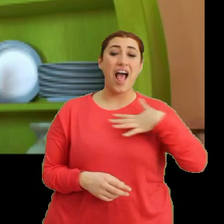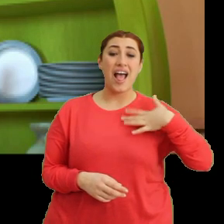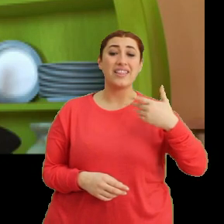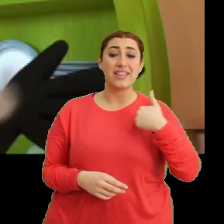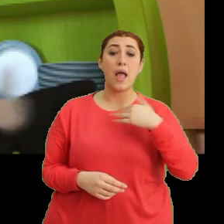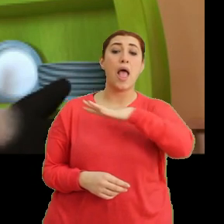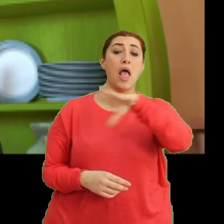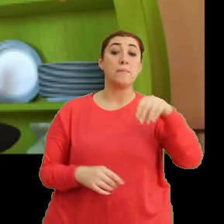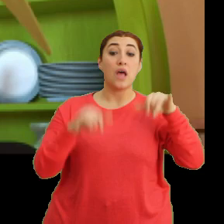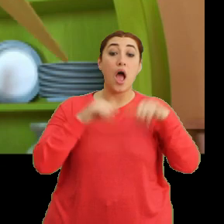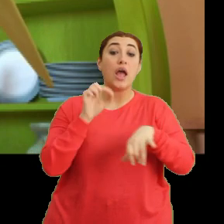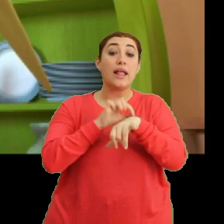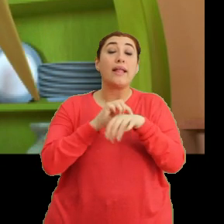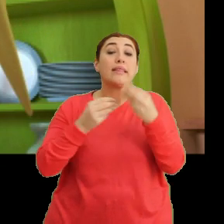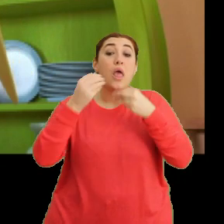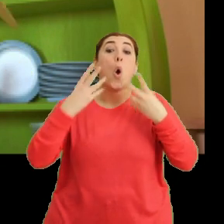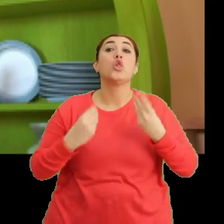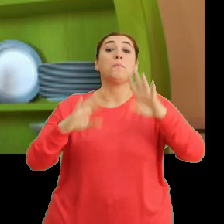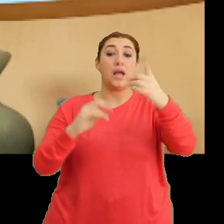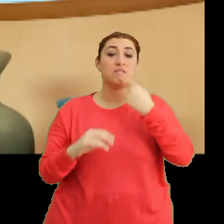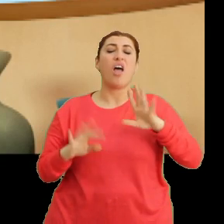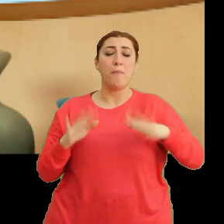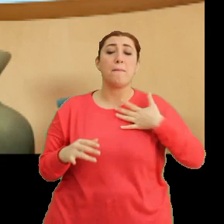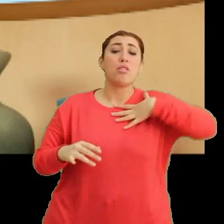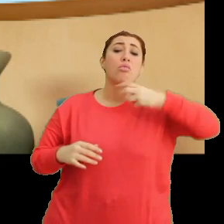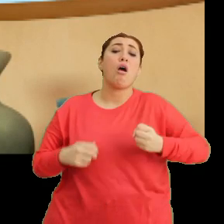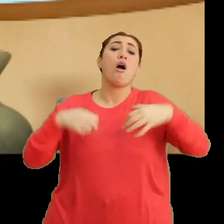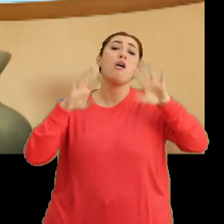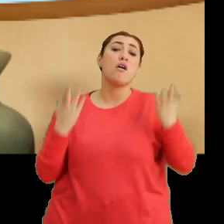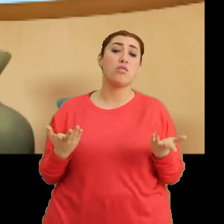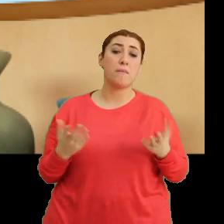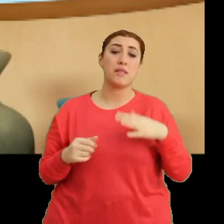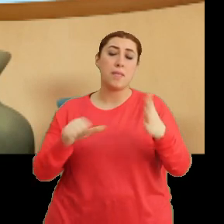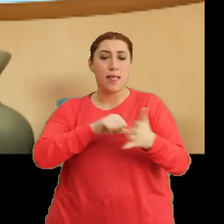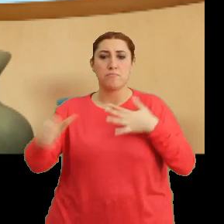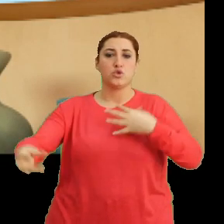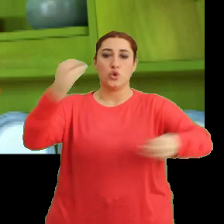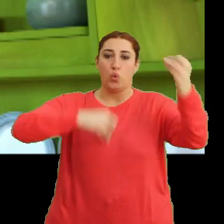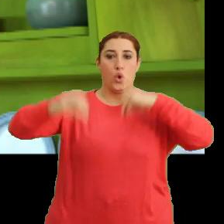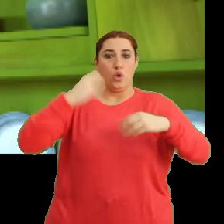...hepsi aynı anda yenmez demişti. Ama ben dayanamadım. Hepsini yedim.